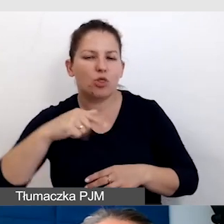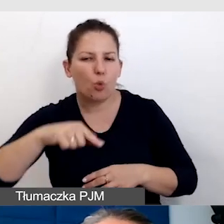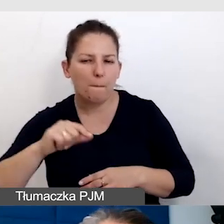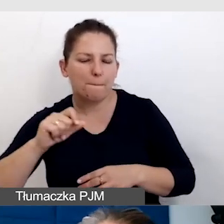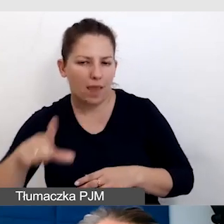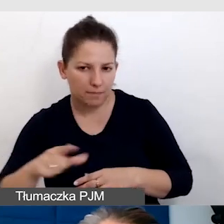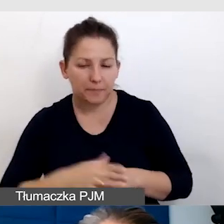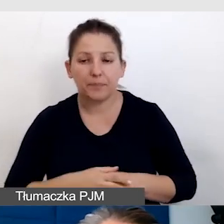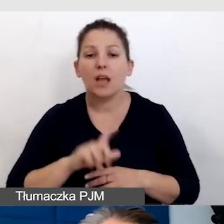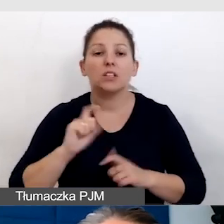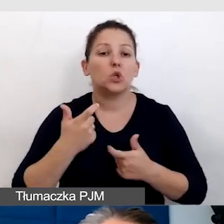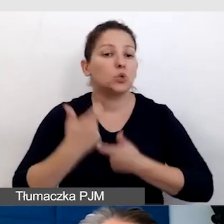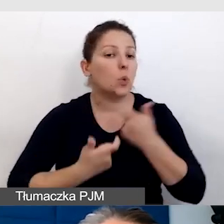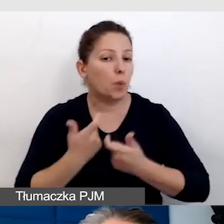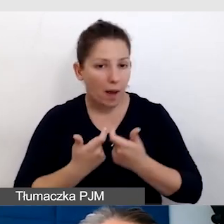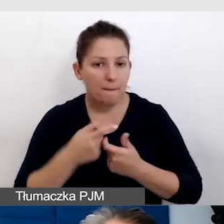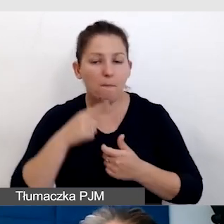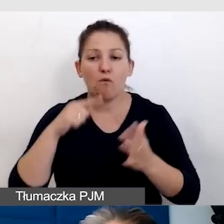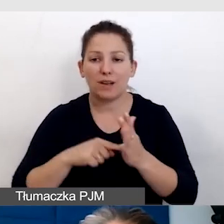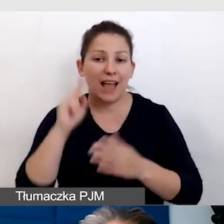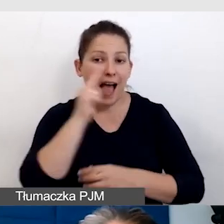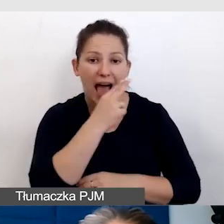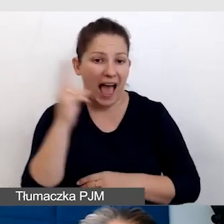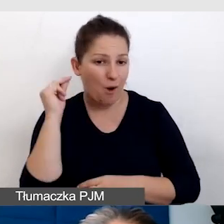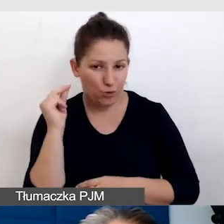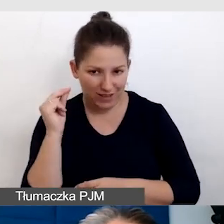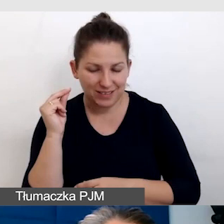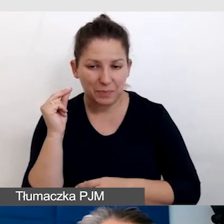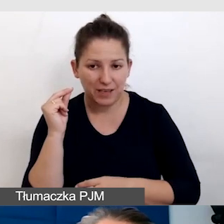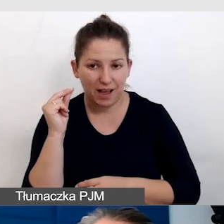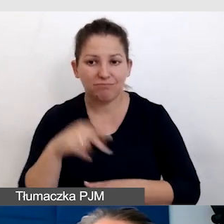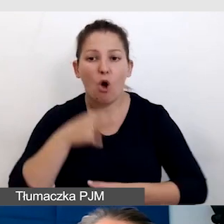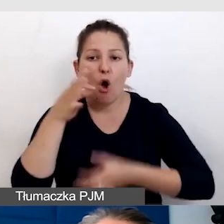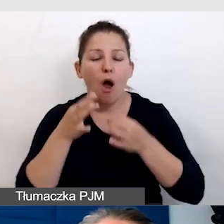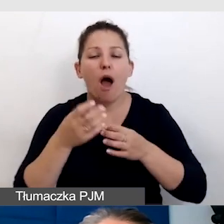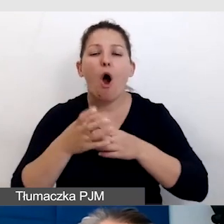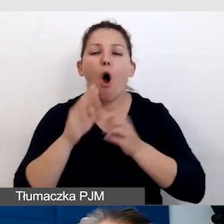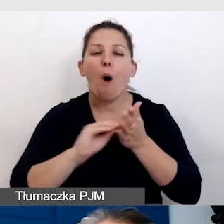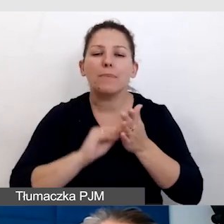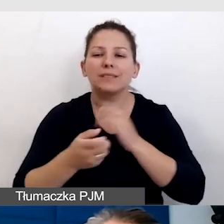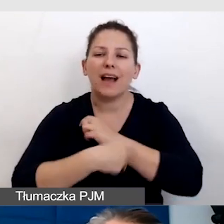To, co zrobiłam to była właśnie audiodeskrypcja, opis alternatywny umieściłam na początku.